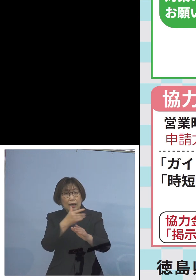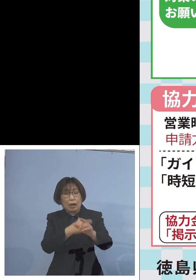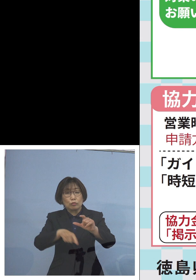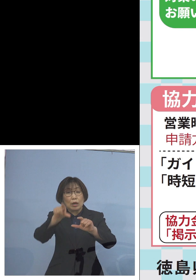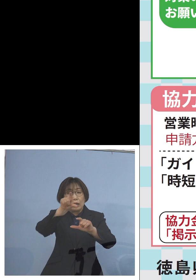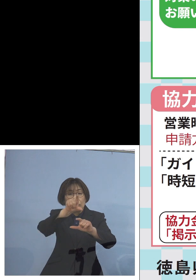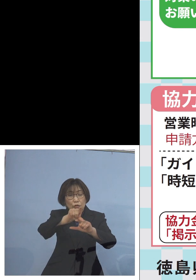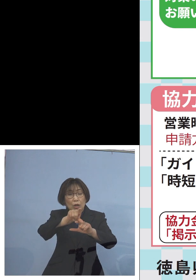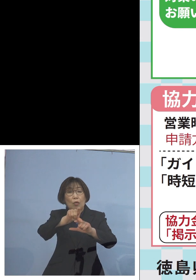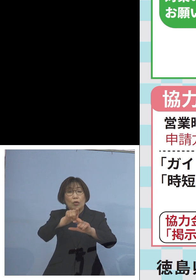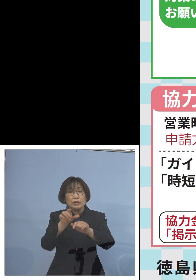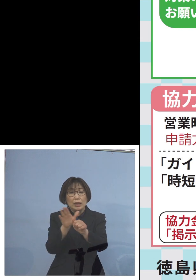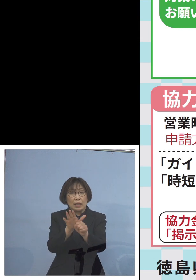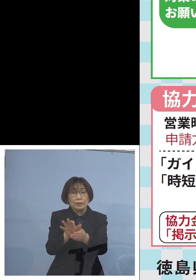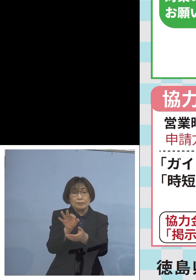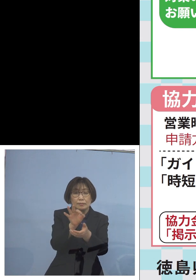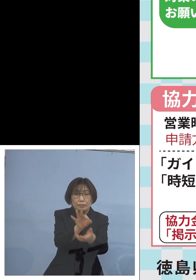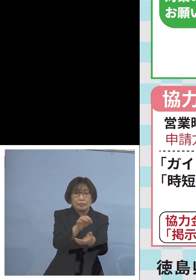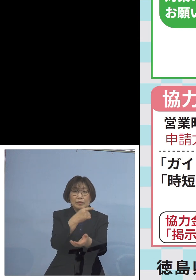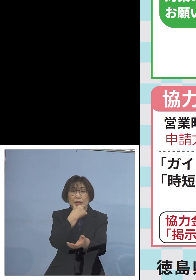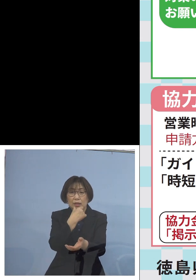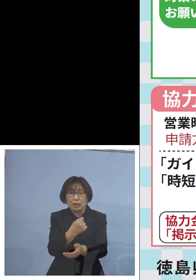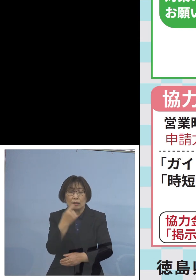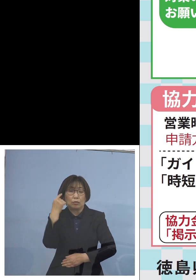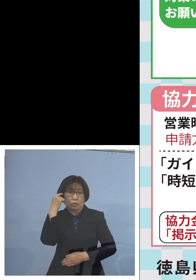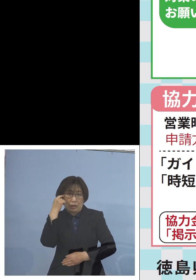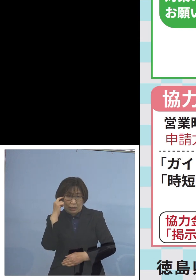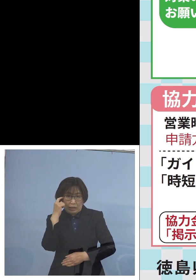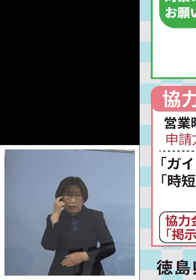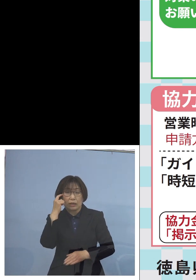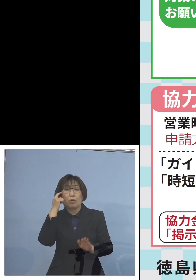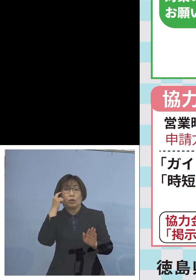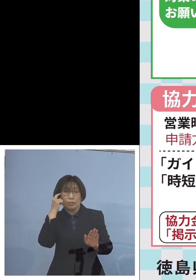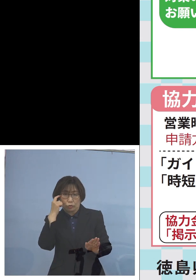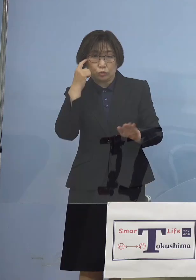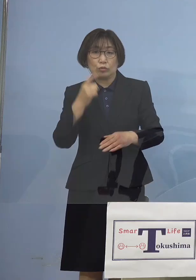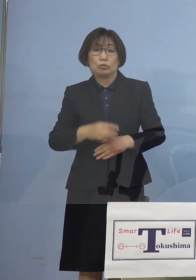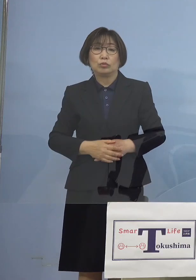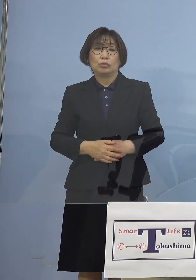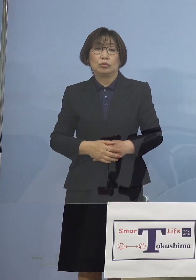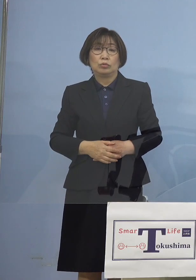対応をさせていただければと このように考えております